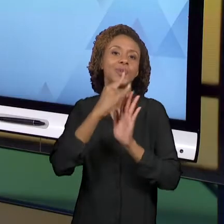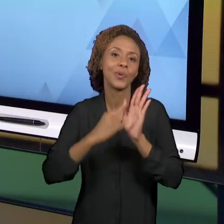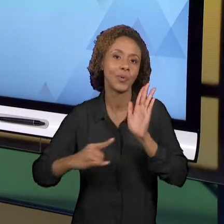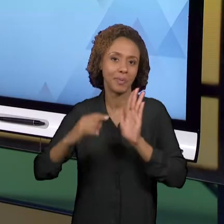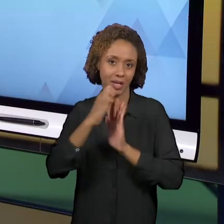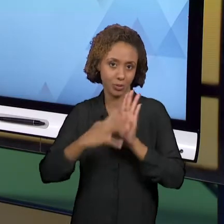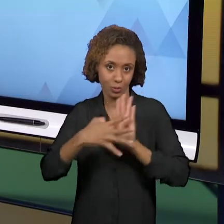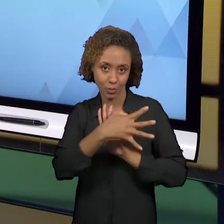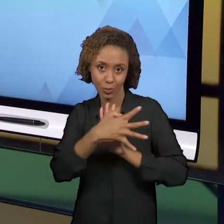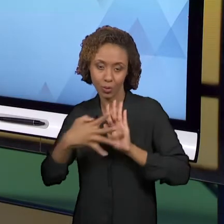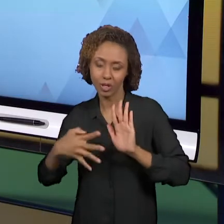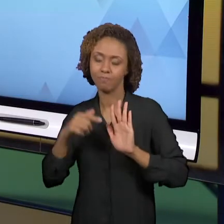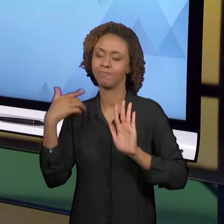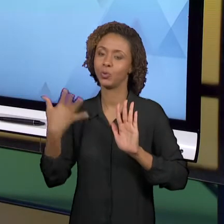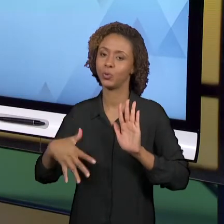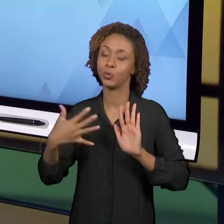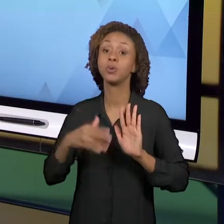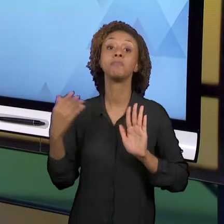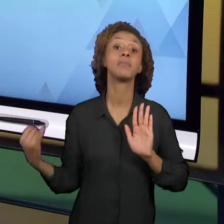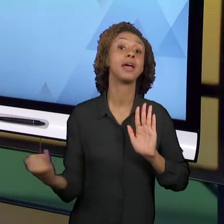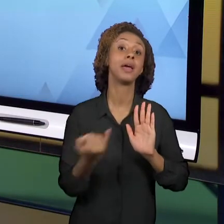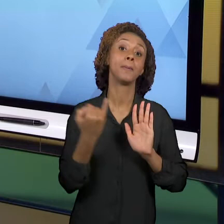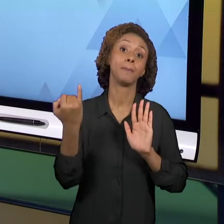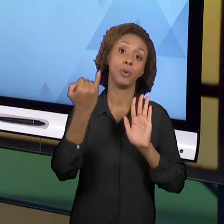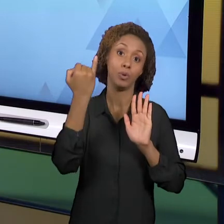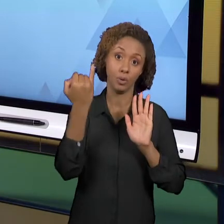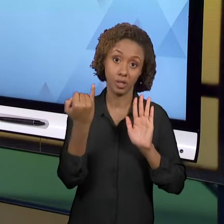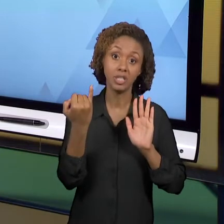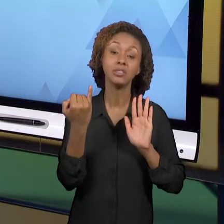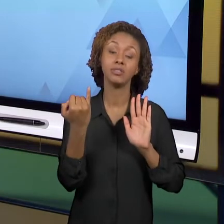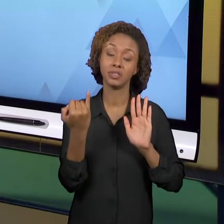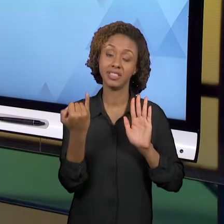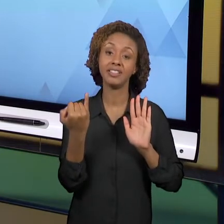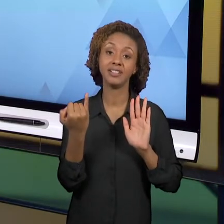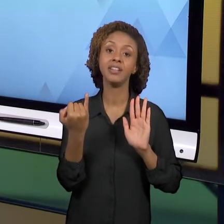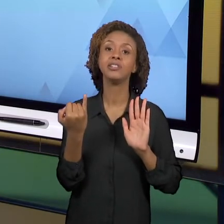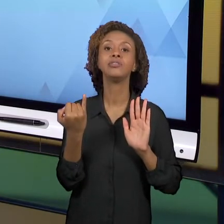PARA AS PRÁTICAS DE HOJE NO BRASIL. DENTRE ESSES